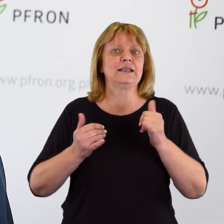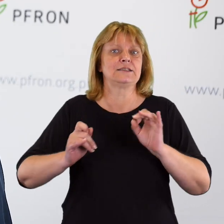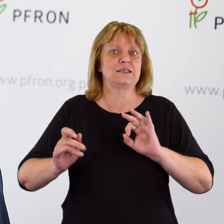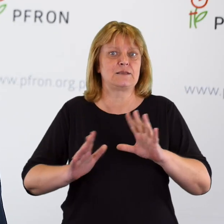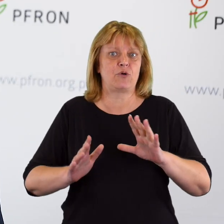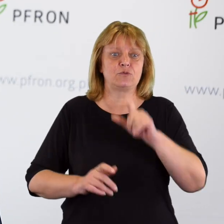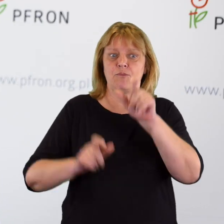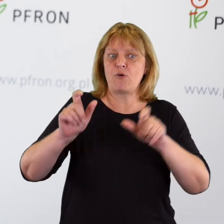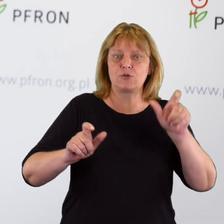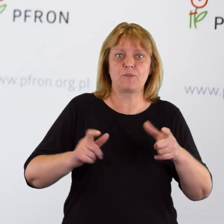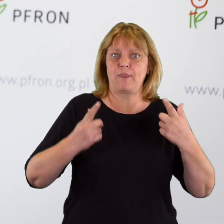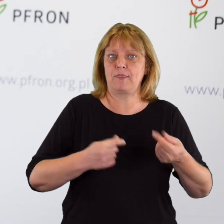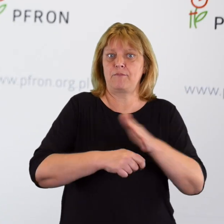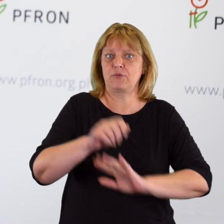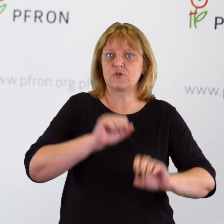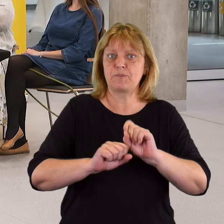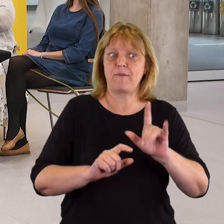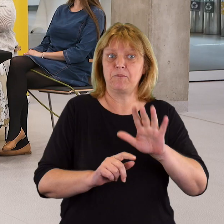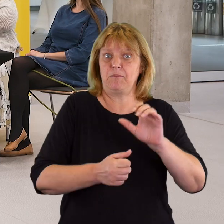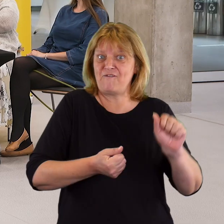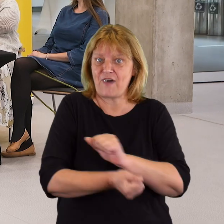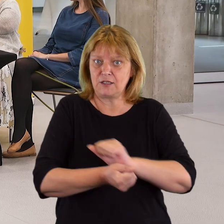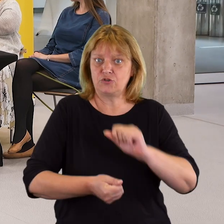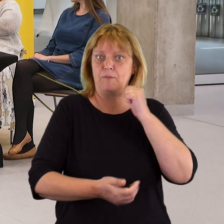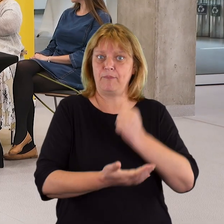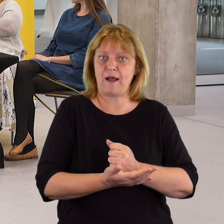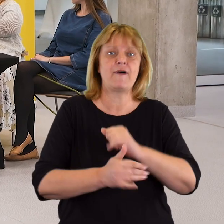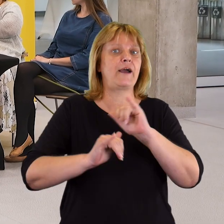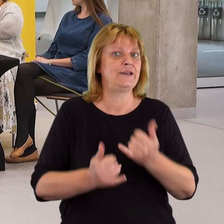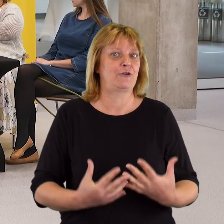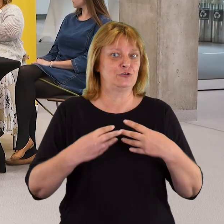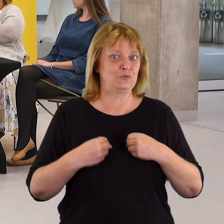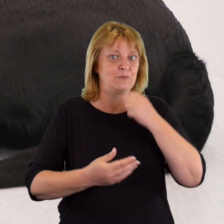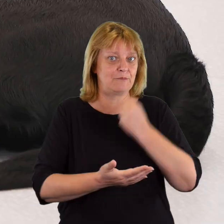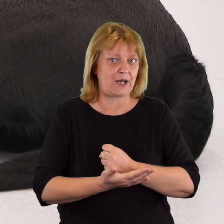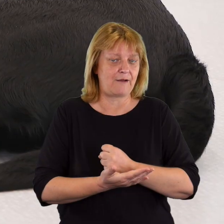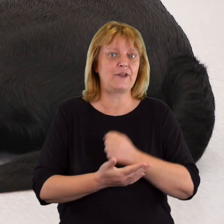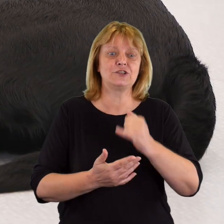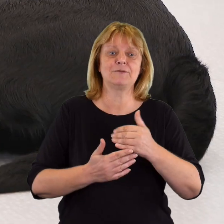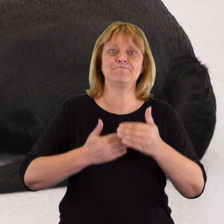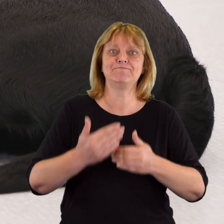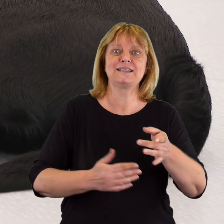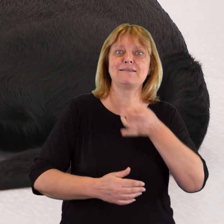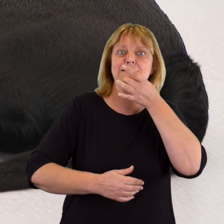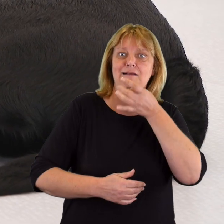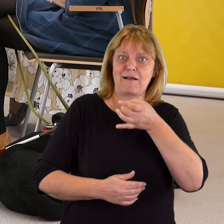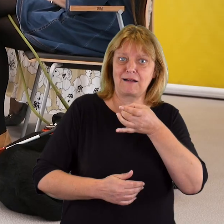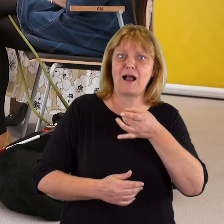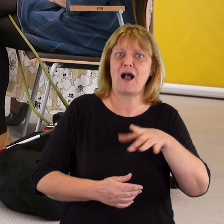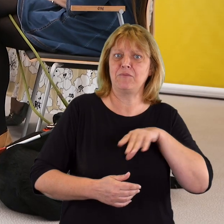w jaki sposób osoby z niepełnosprawnością walczą o swoje prawa, w jaki sposób je uzyskują i że to postępowanie skargowe,